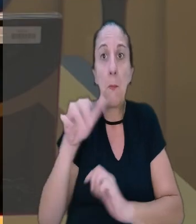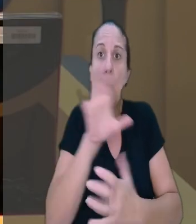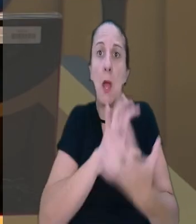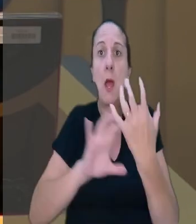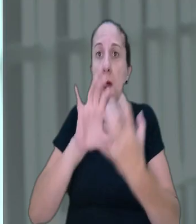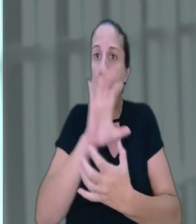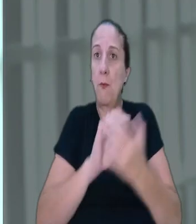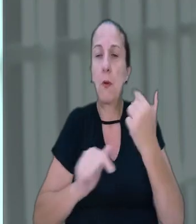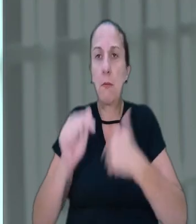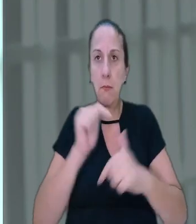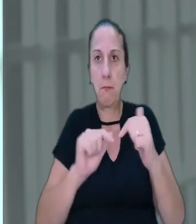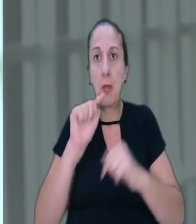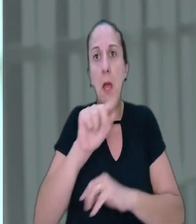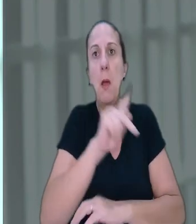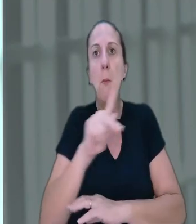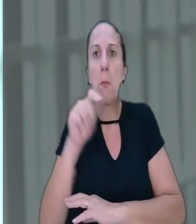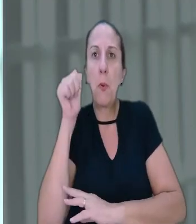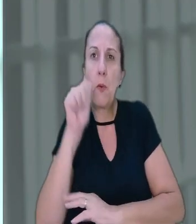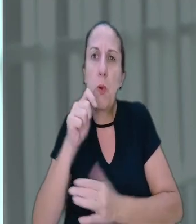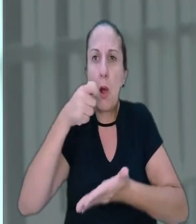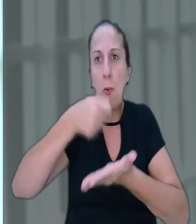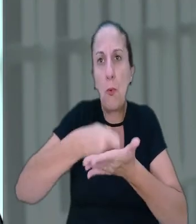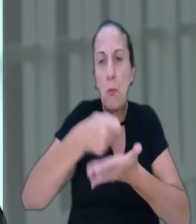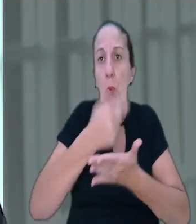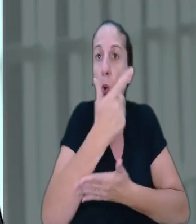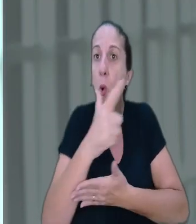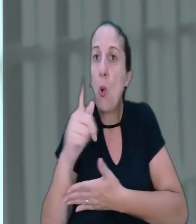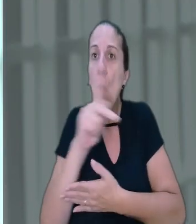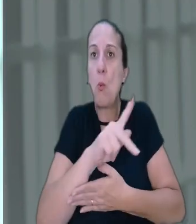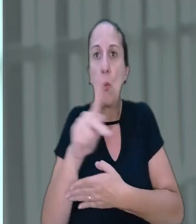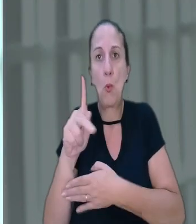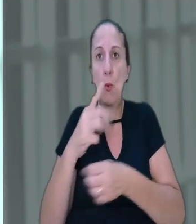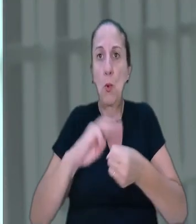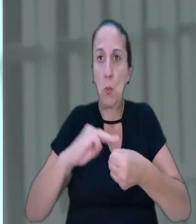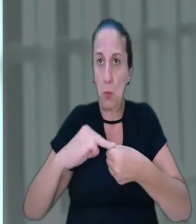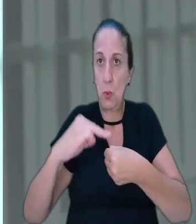Na ação a professora afirmou que, assim como os demais professores do município,